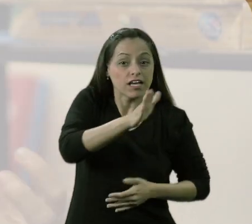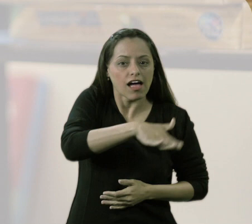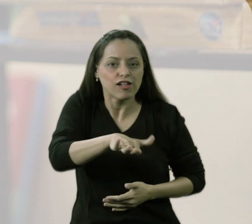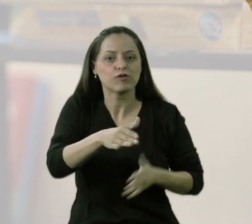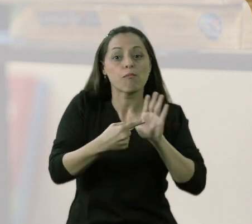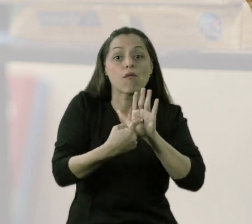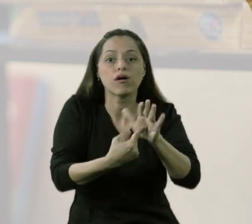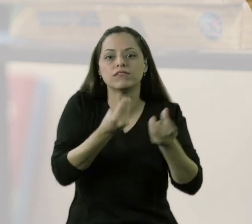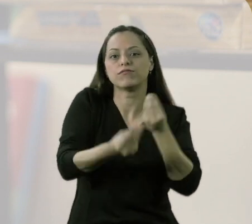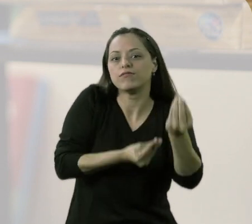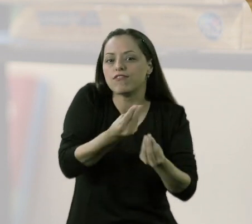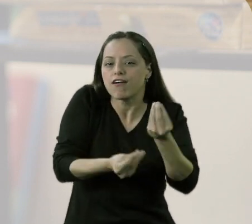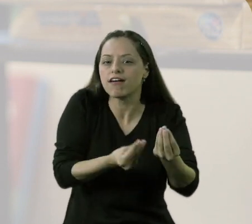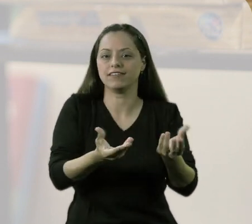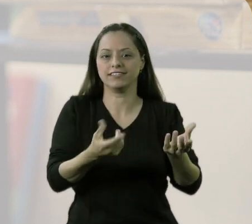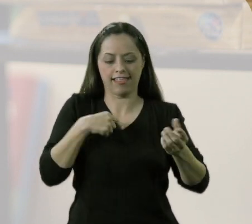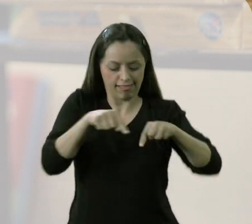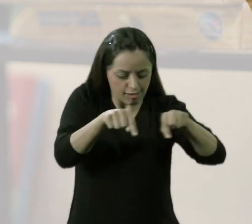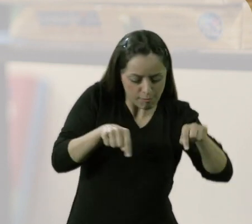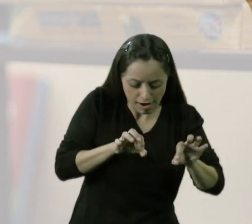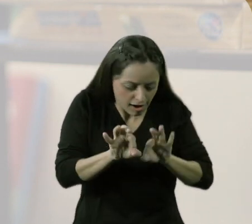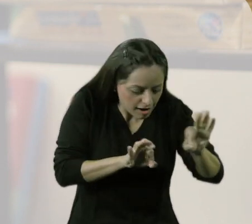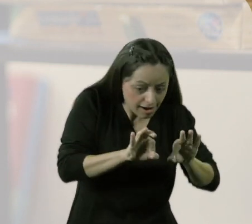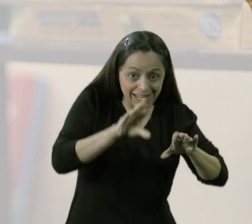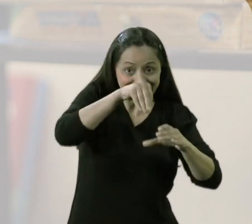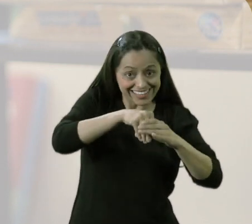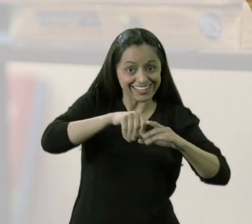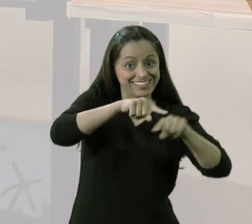nós fizemos essas marcações na sala,